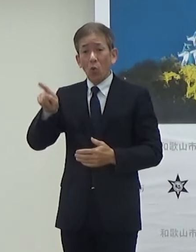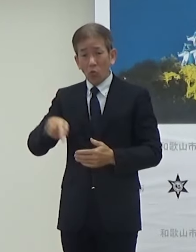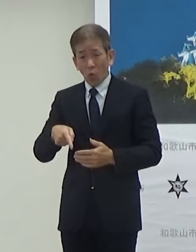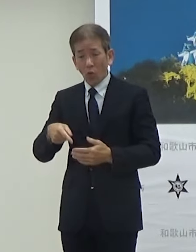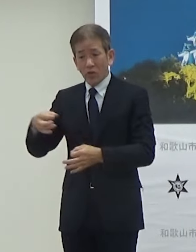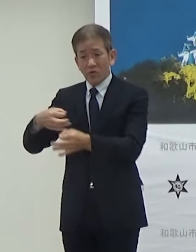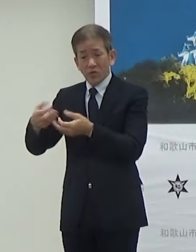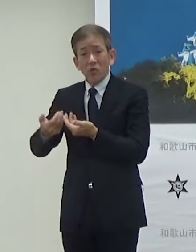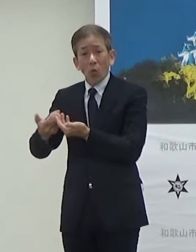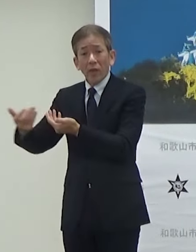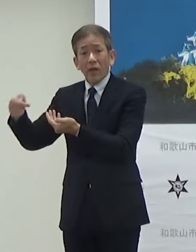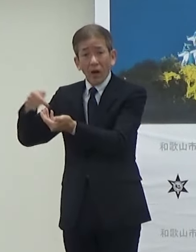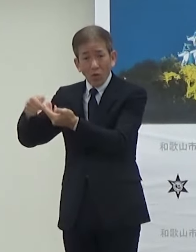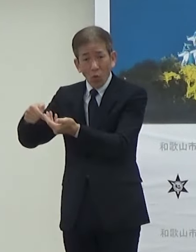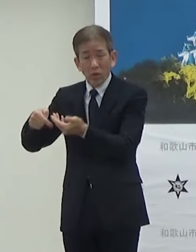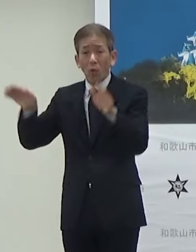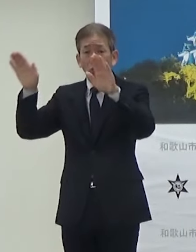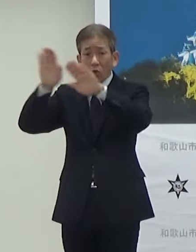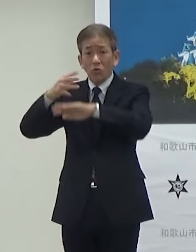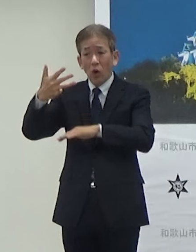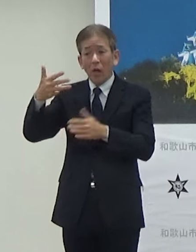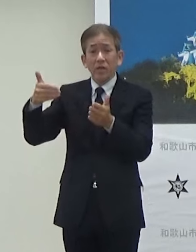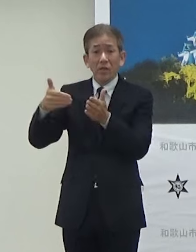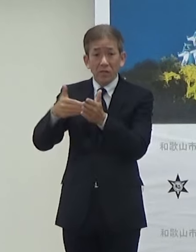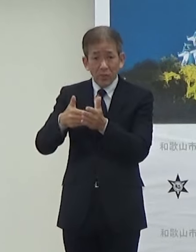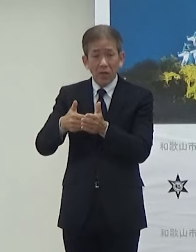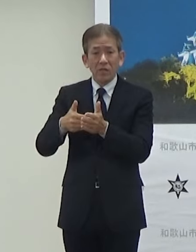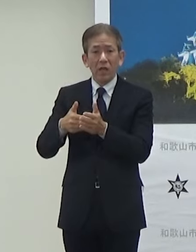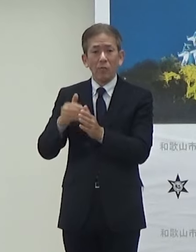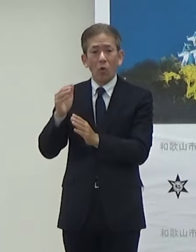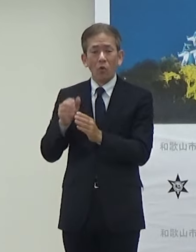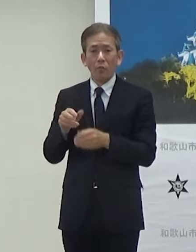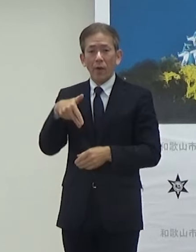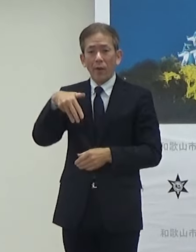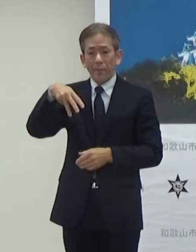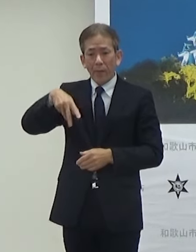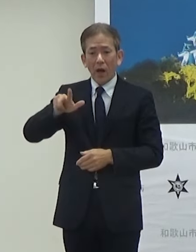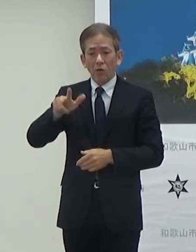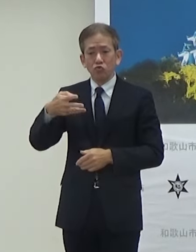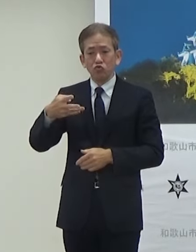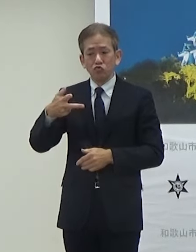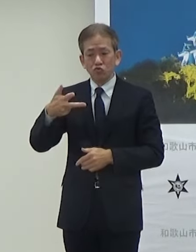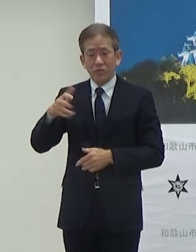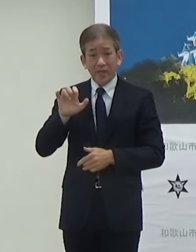これは夜の8時まで開催することになっています